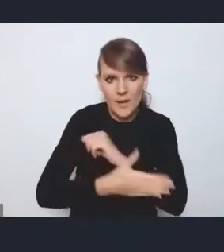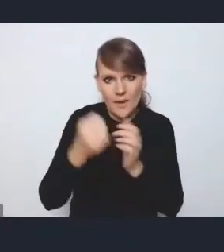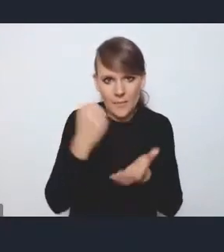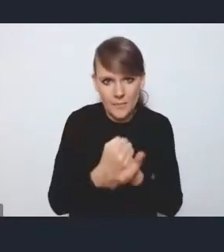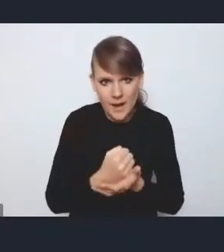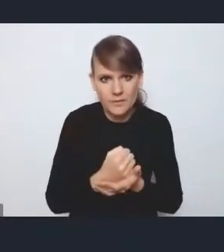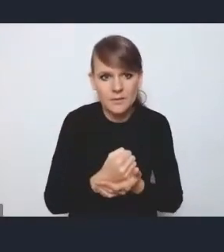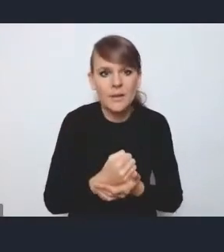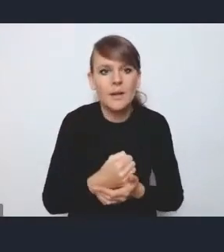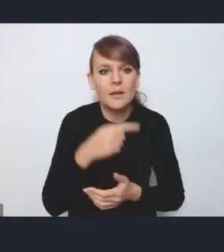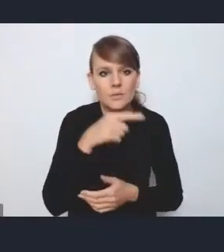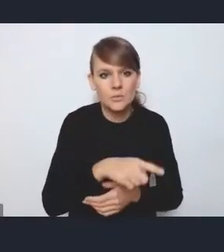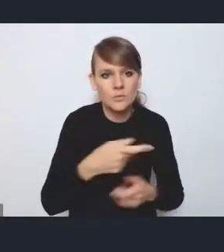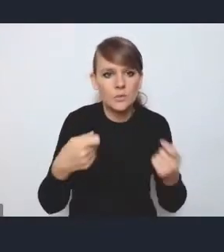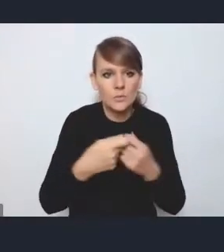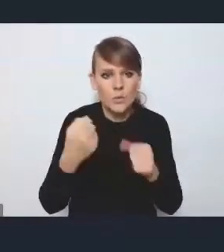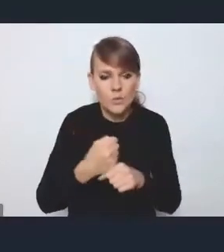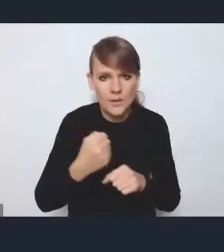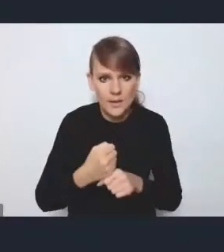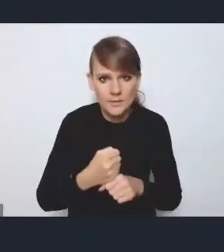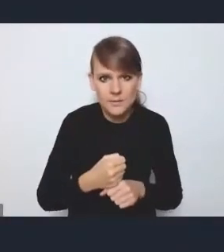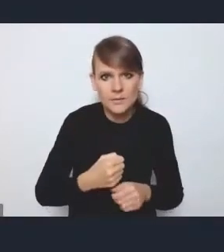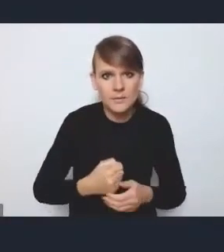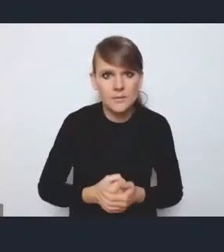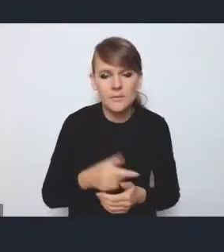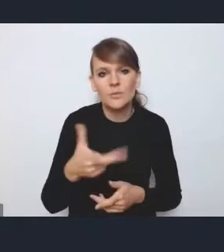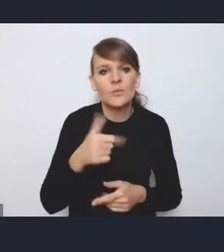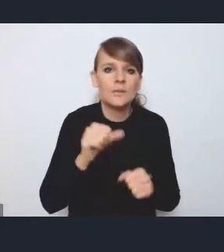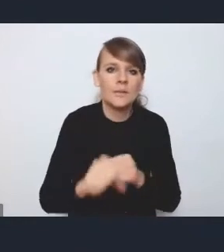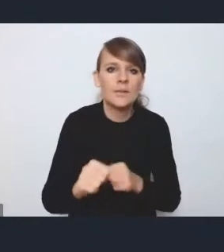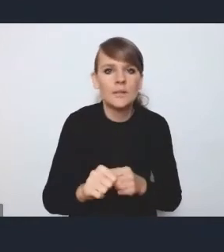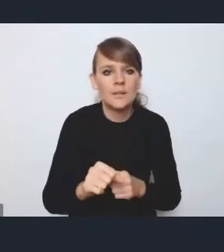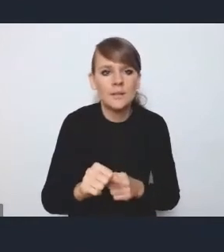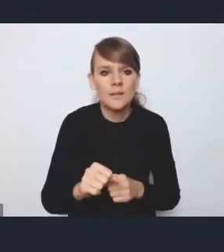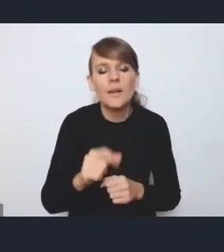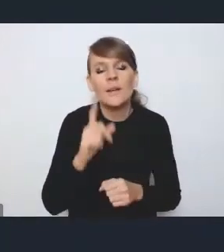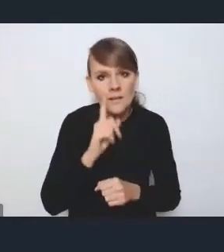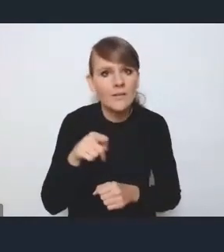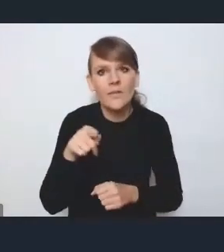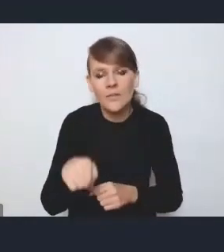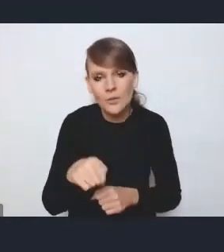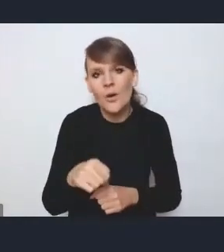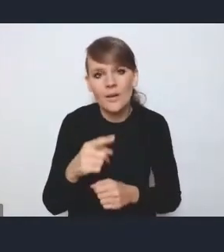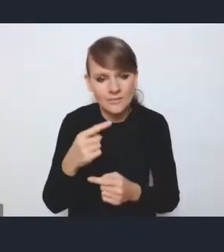w formie tej współpracy, nie jest to taka dobrowolna, znaczy, jest to dobrowolna współpraca oczywiście,